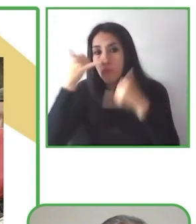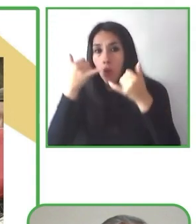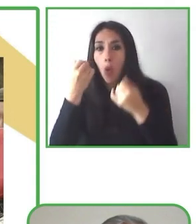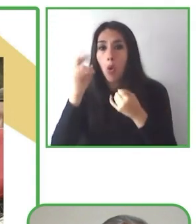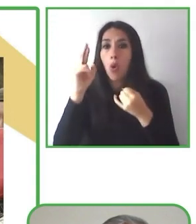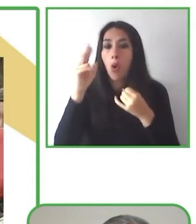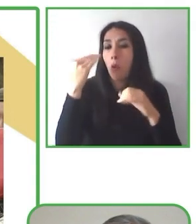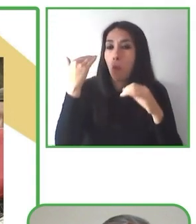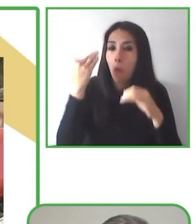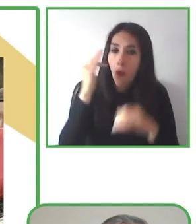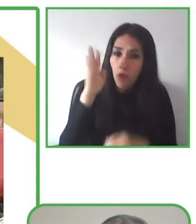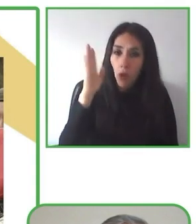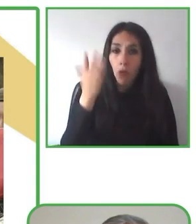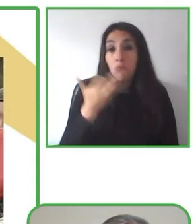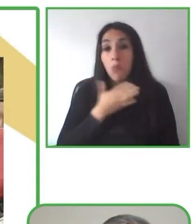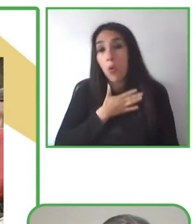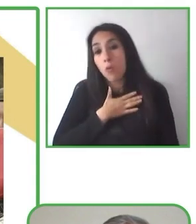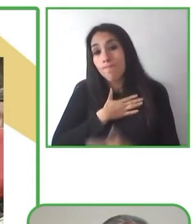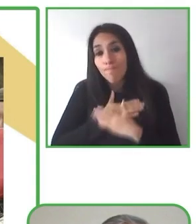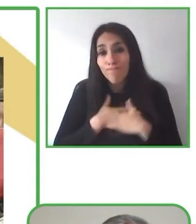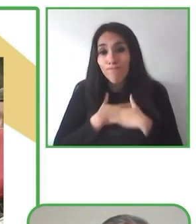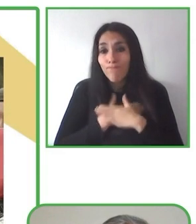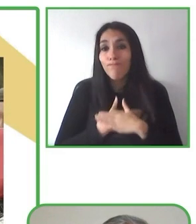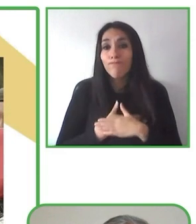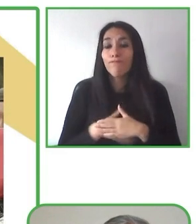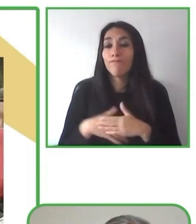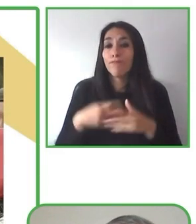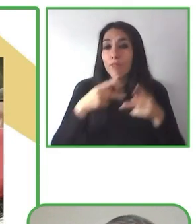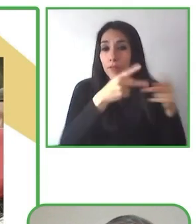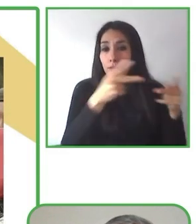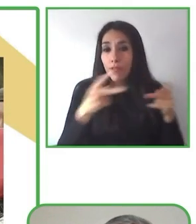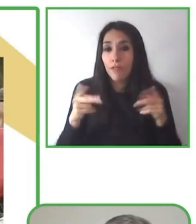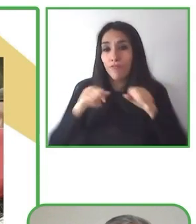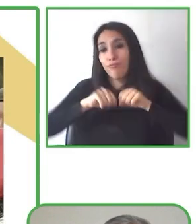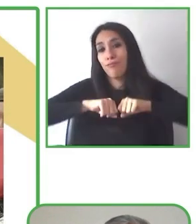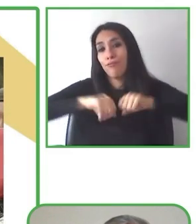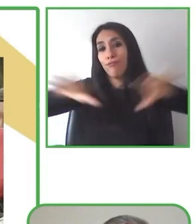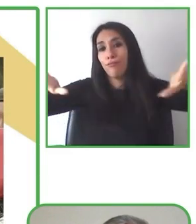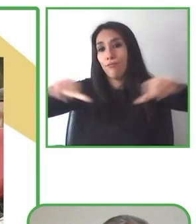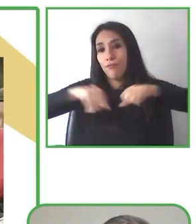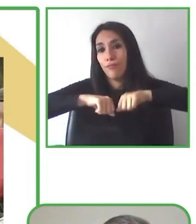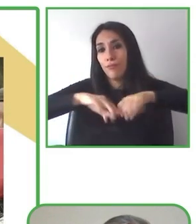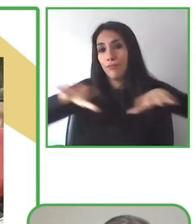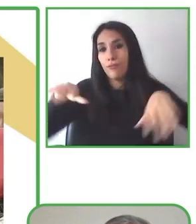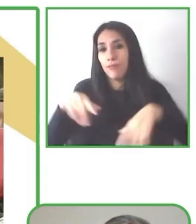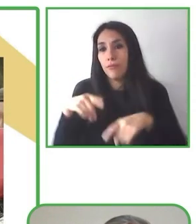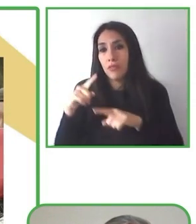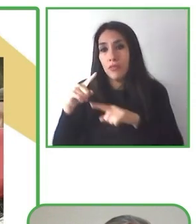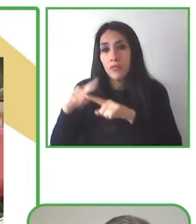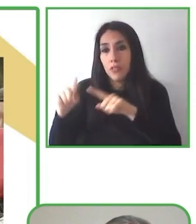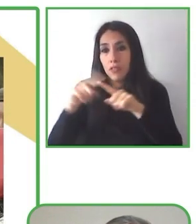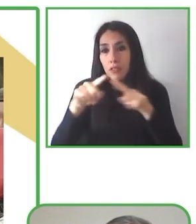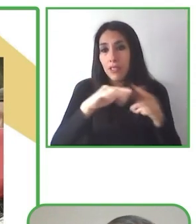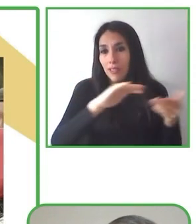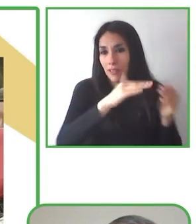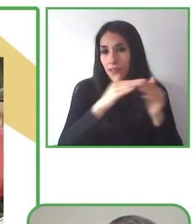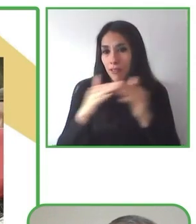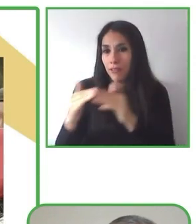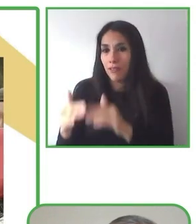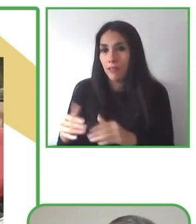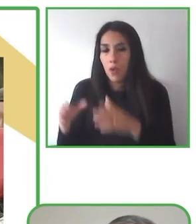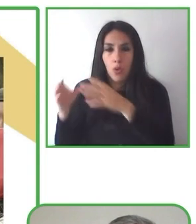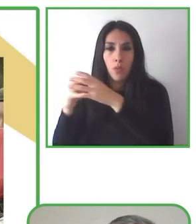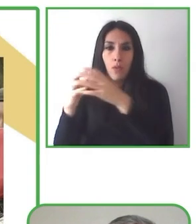e intereses. Globe4all, allí todos pueden encontrar una variedad de aventuras